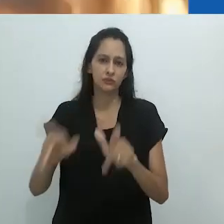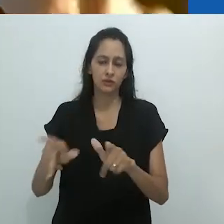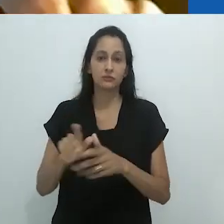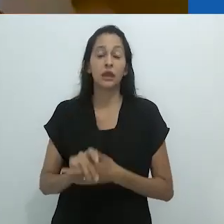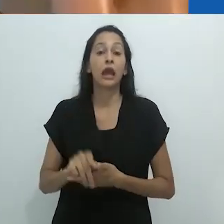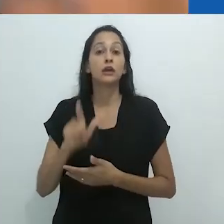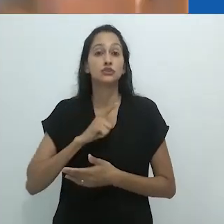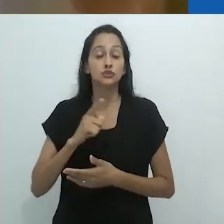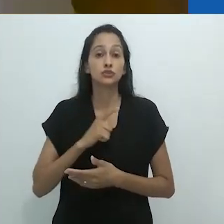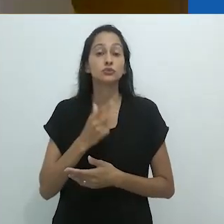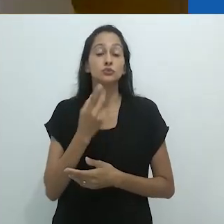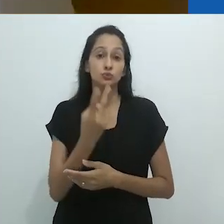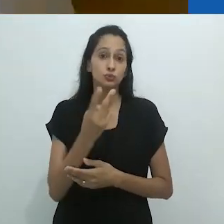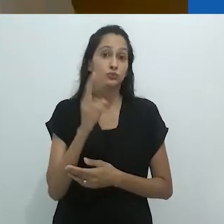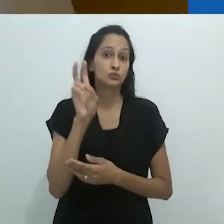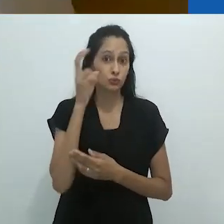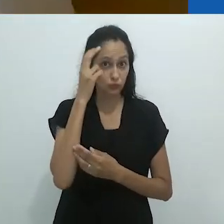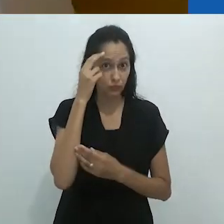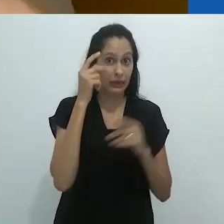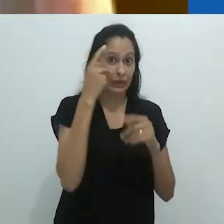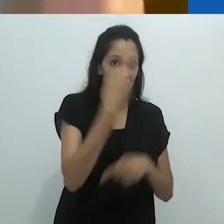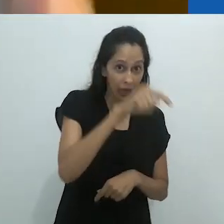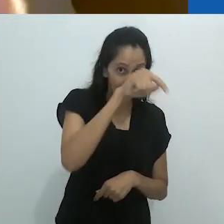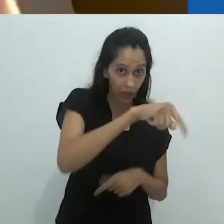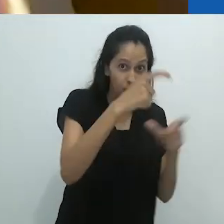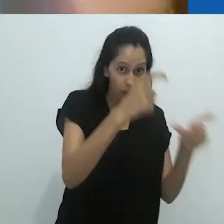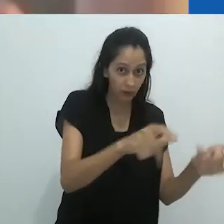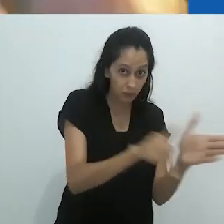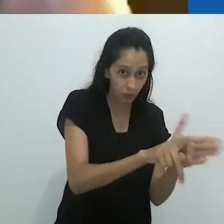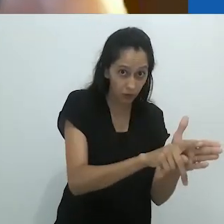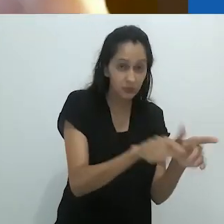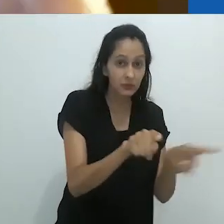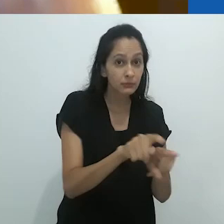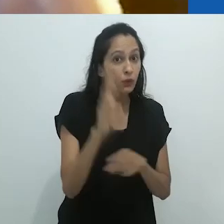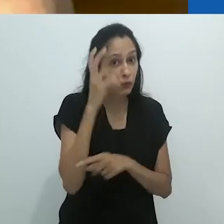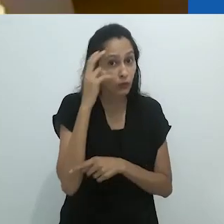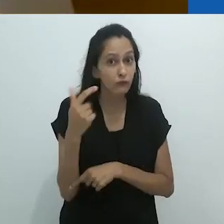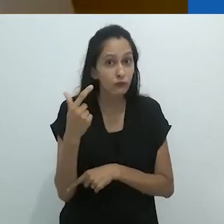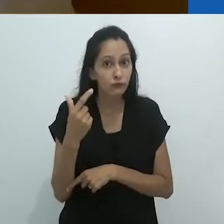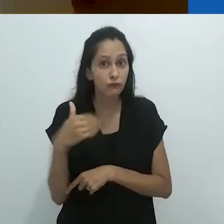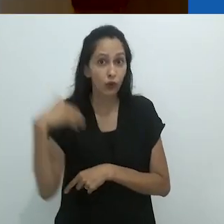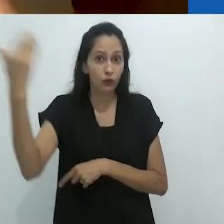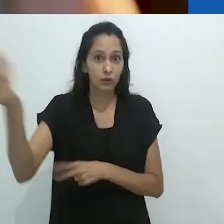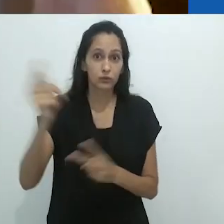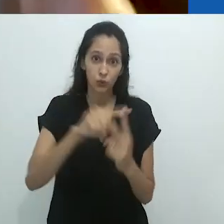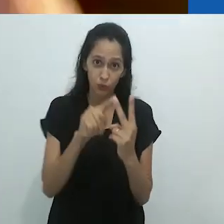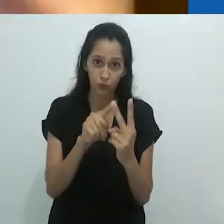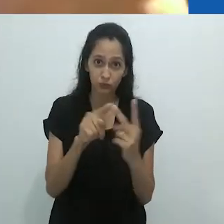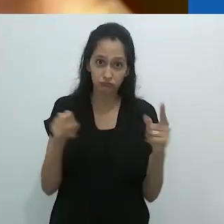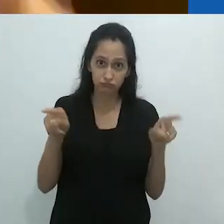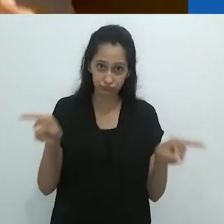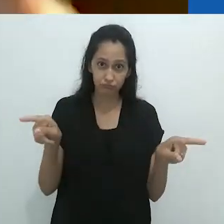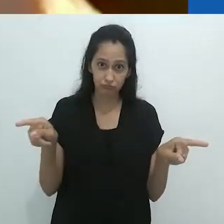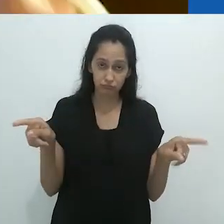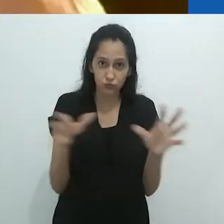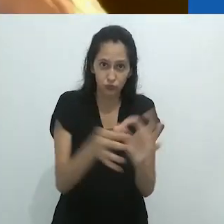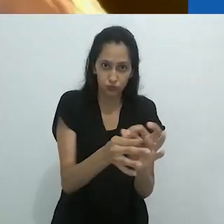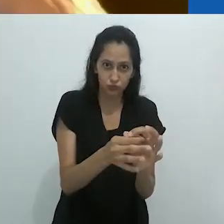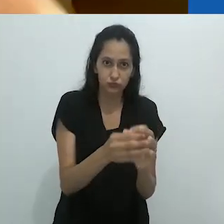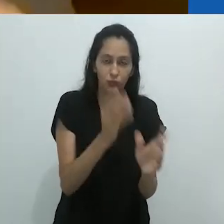com uma língua diferente e assim por diante. E havia duas culturas se encontrando, certo?!